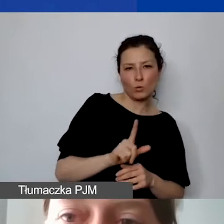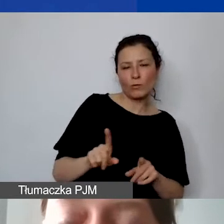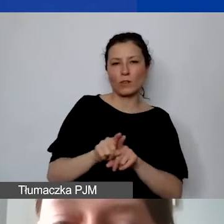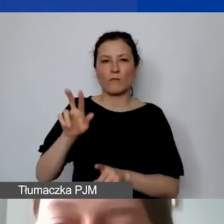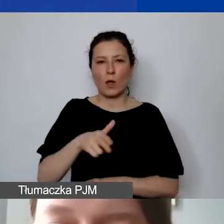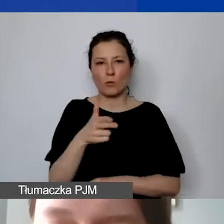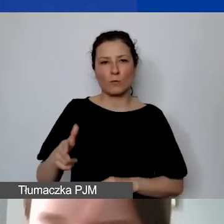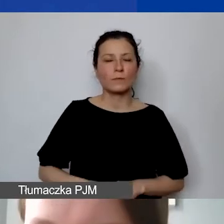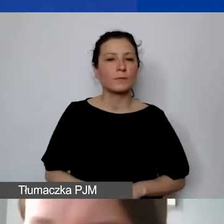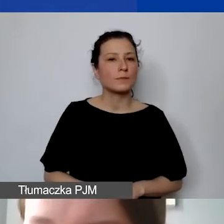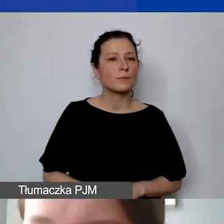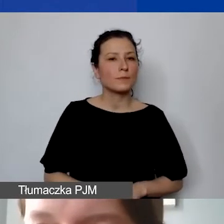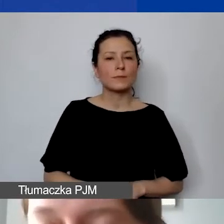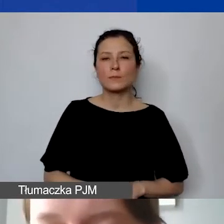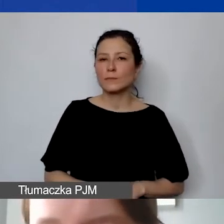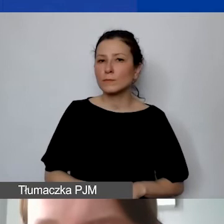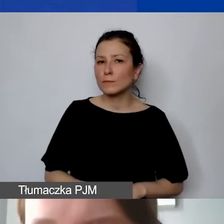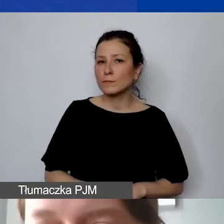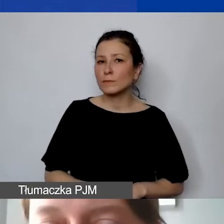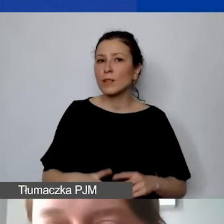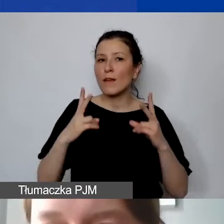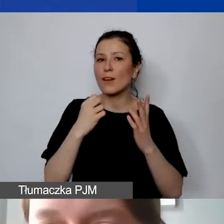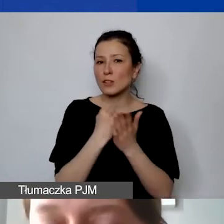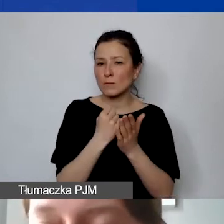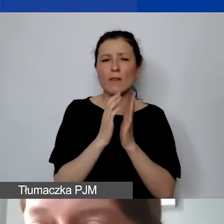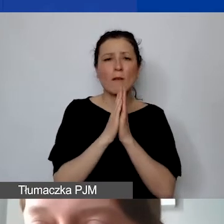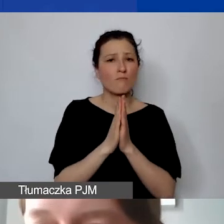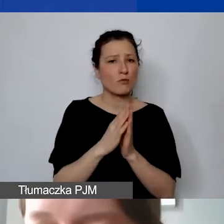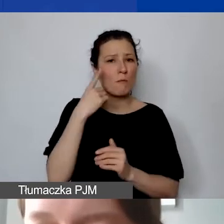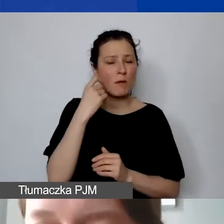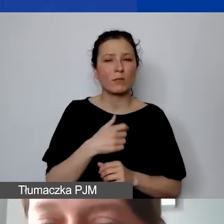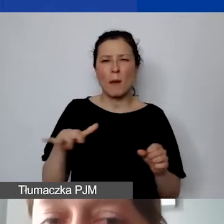I taka istotna kwestia - proszę pamiętać, że pełna dokumentacja